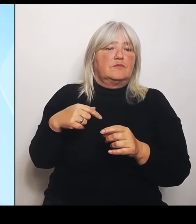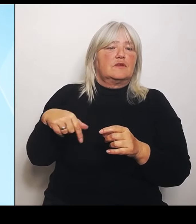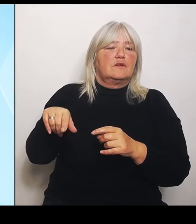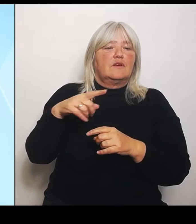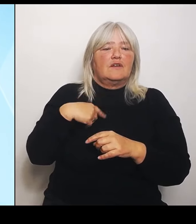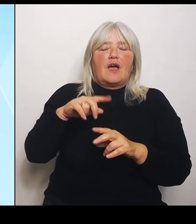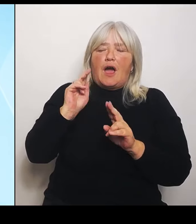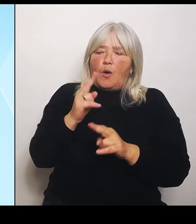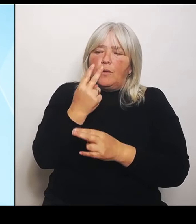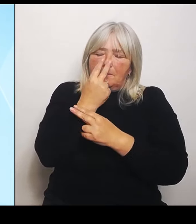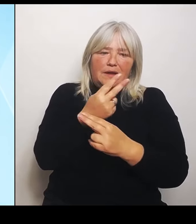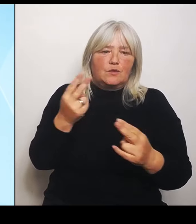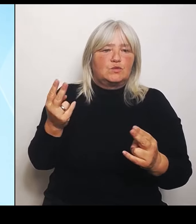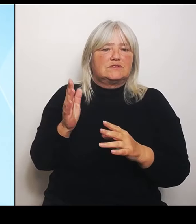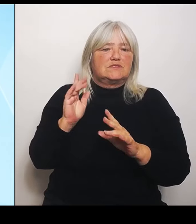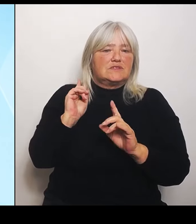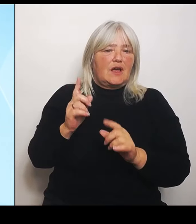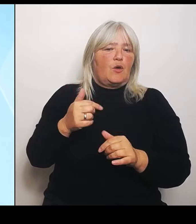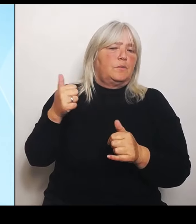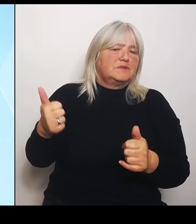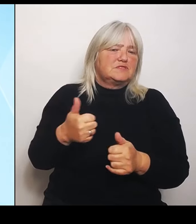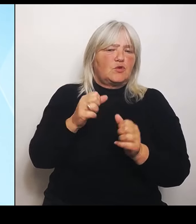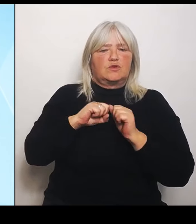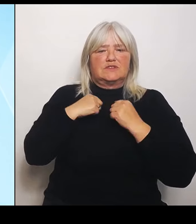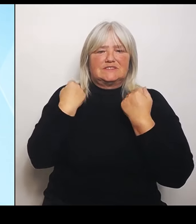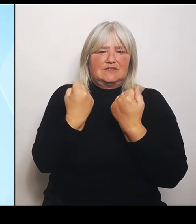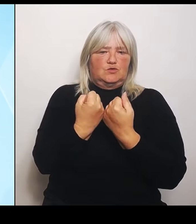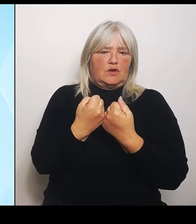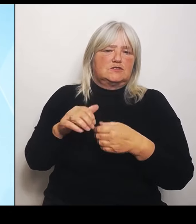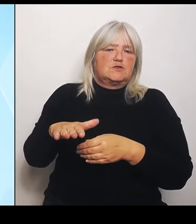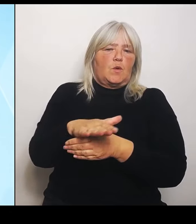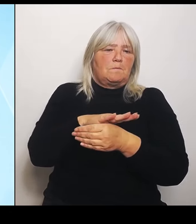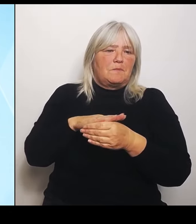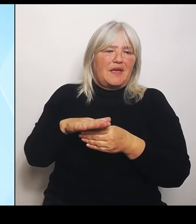Bereich des Riedstroms und alle anderen Flächen, die von